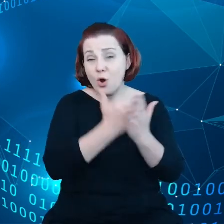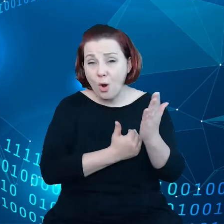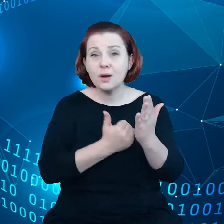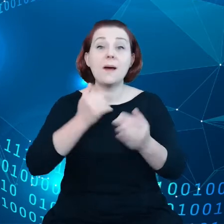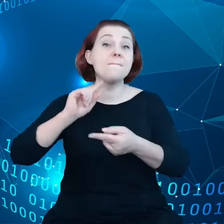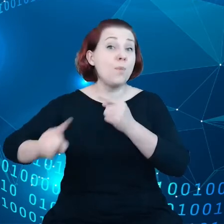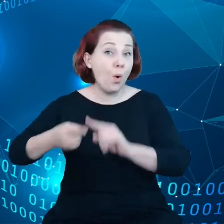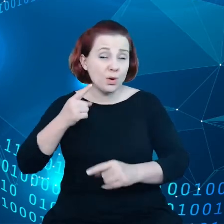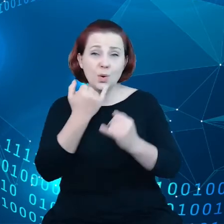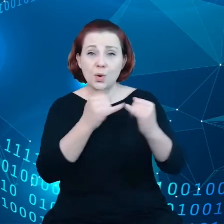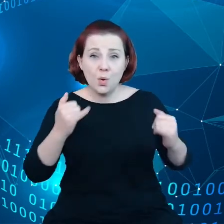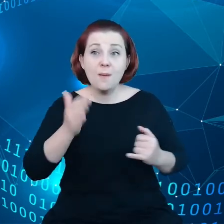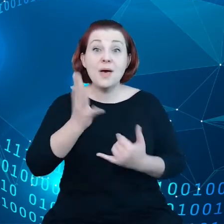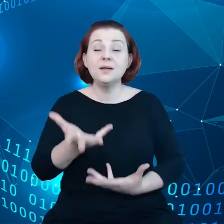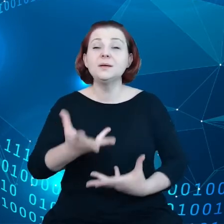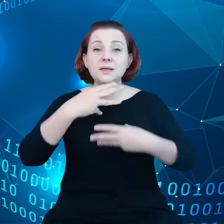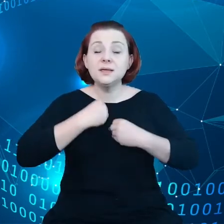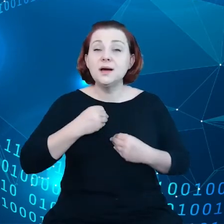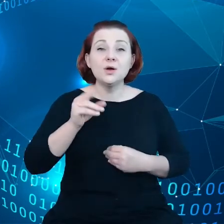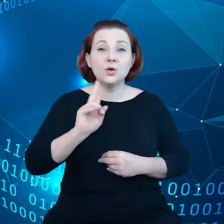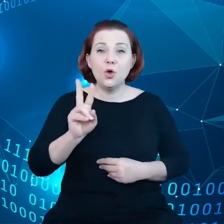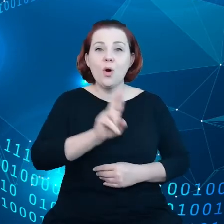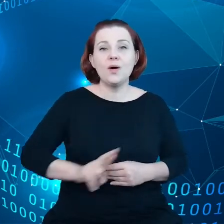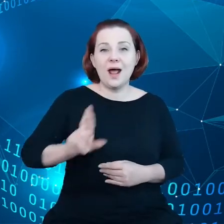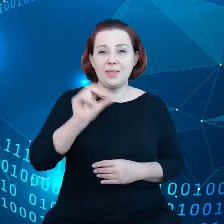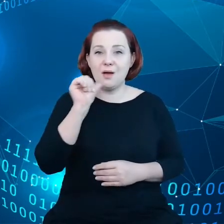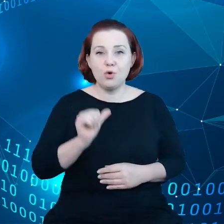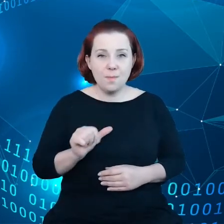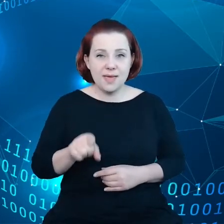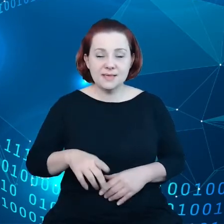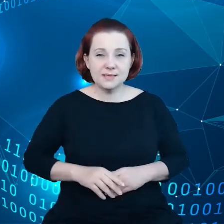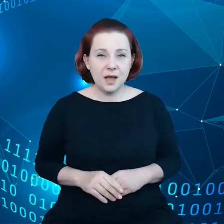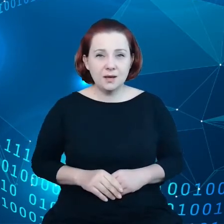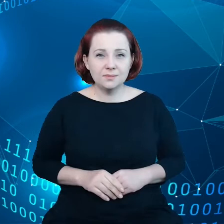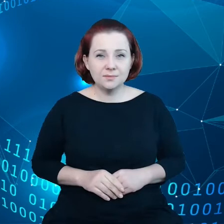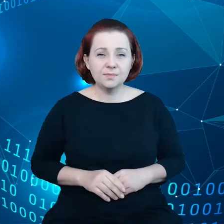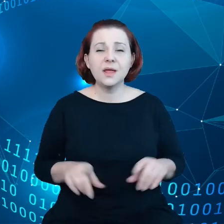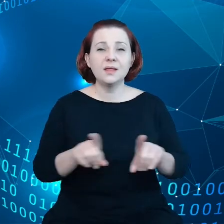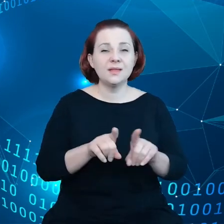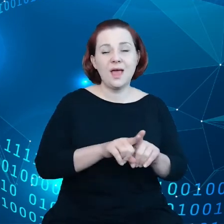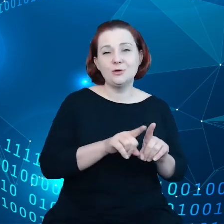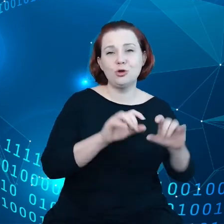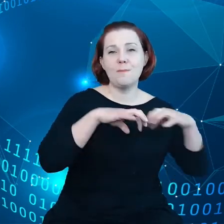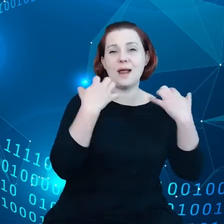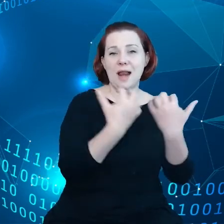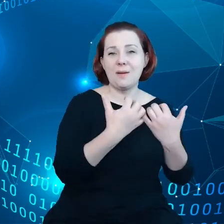przyjęte przez Radę Europejską i Parlament Europejski. Ten kompas